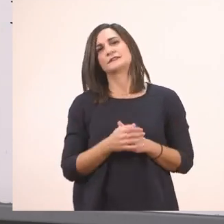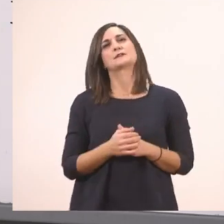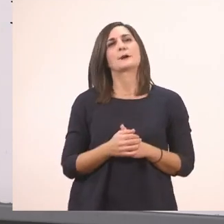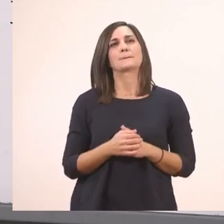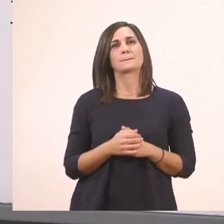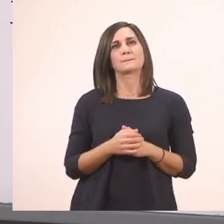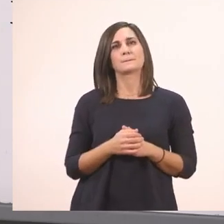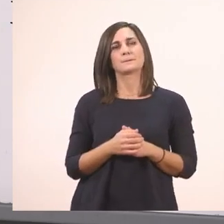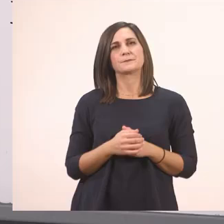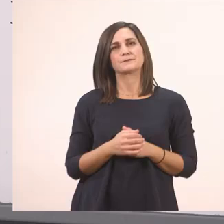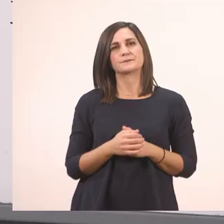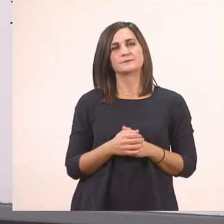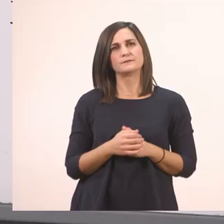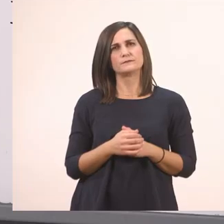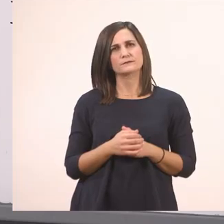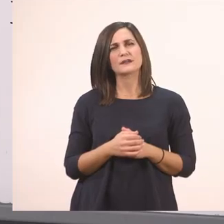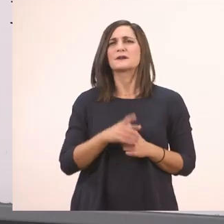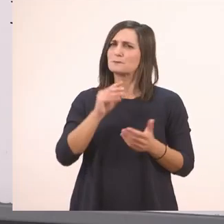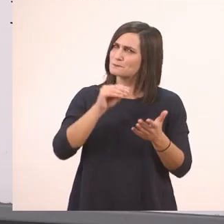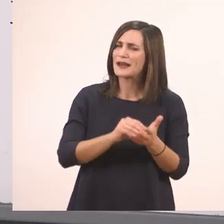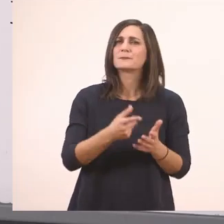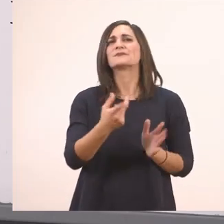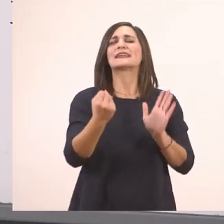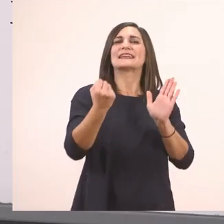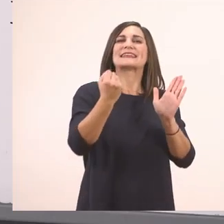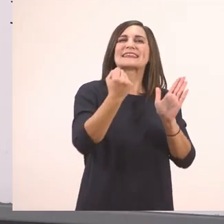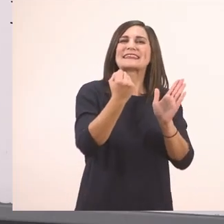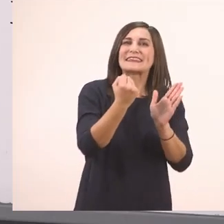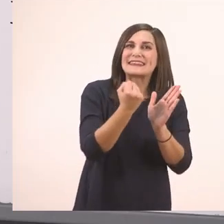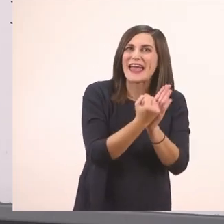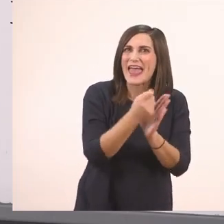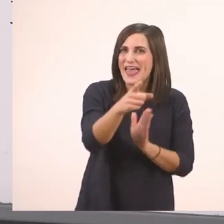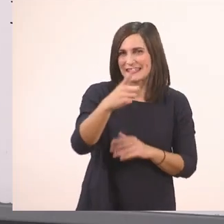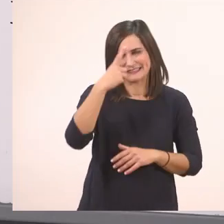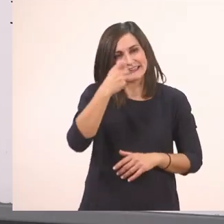Για να το διαβάσουμε με τις αγκαλίτσες πάλι. Και - το έχουμε μάθει το διαβάζουμε όλο μαζί -